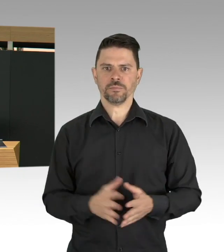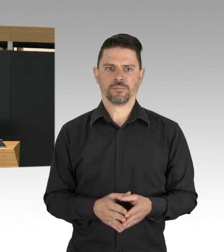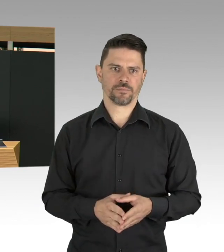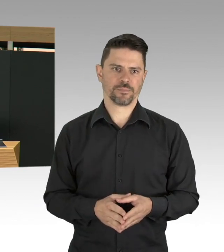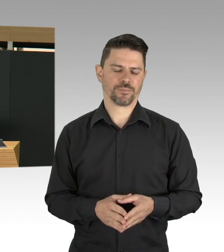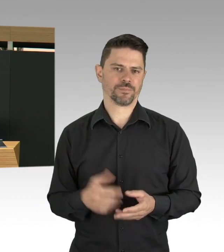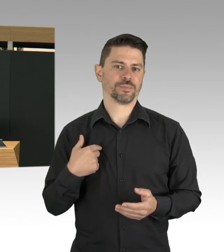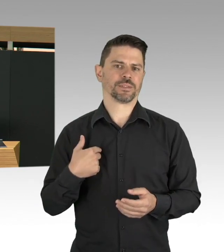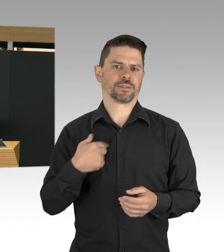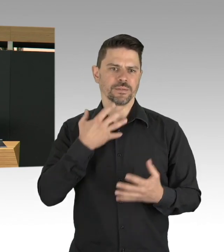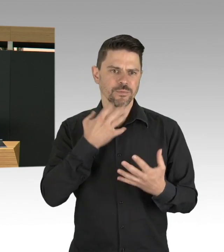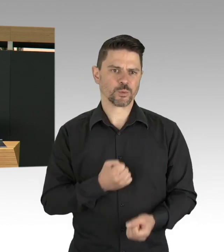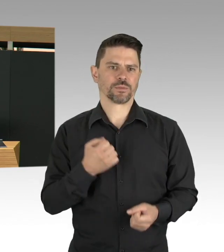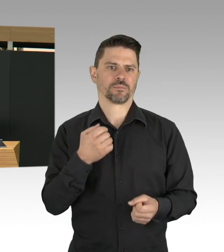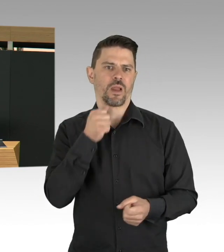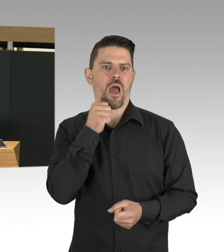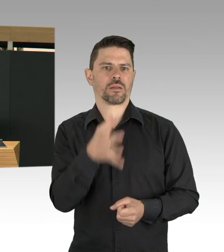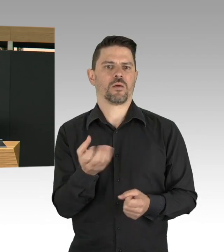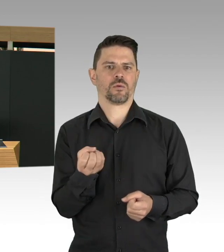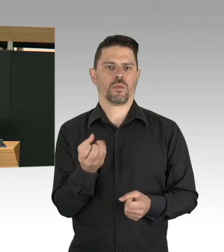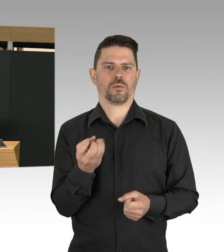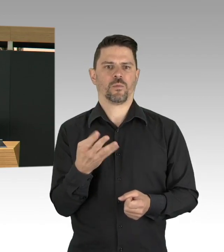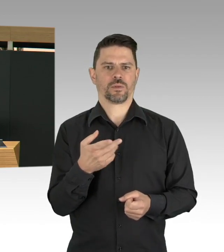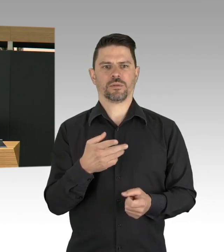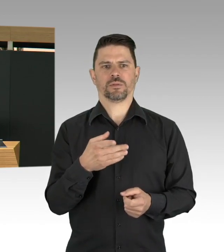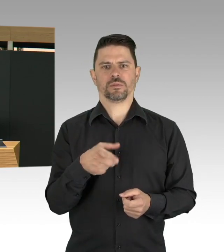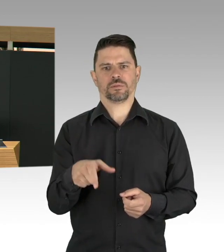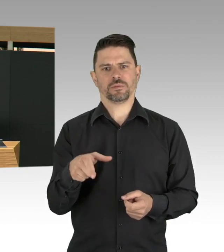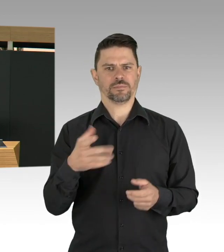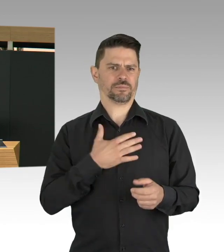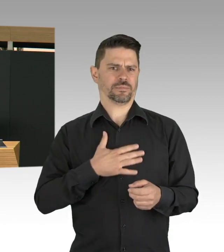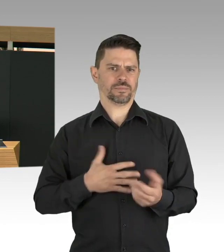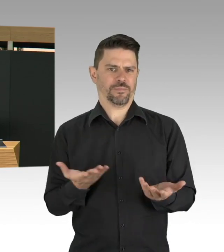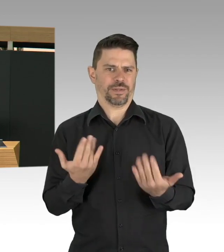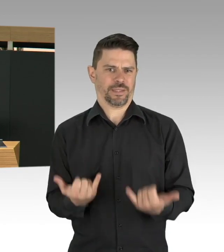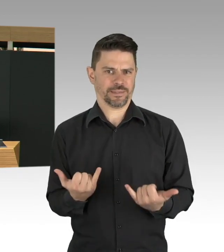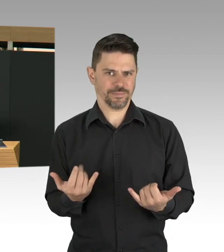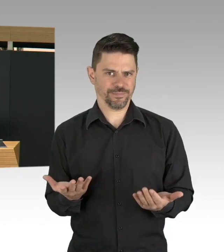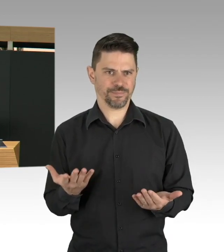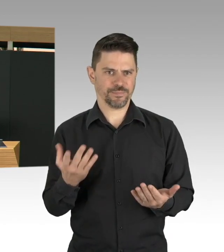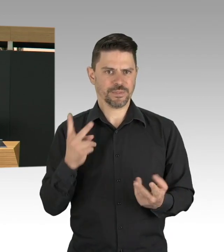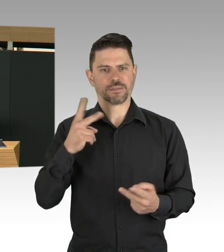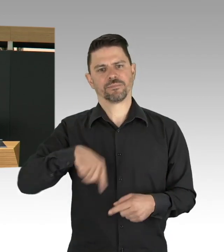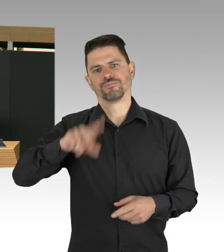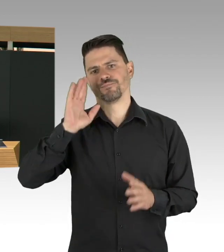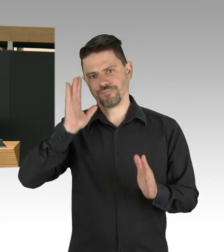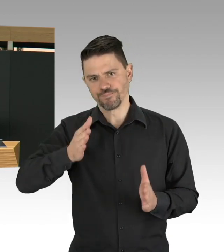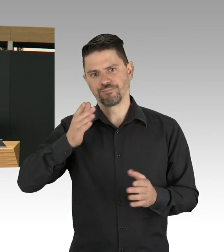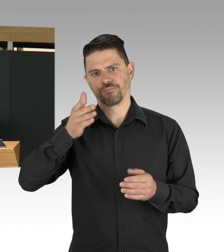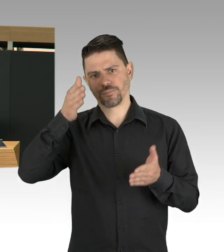und ja, es wird kommen, ganz sicher, wir wissen nicht wann, aber es wird kommen, aber wir wissen, dass es nicht sofort verfügbar sein wird für alle,